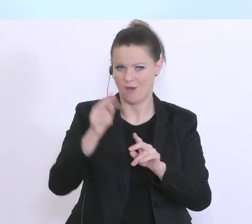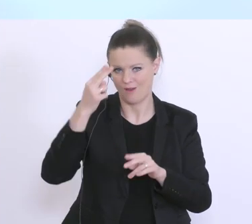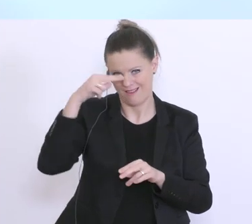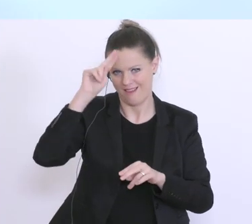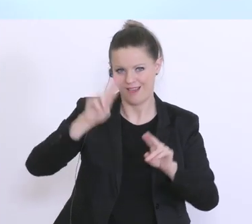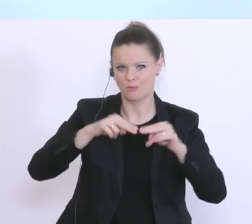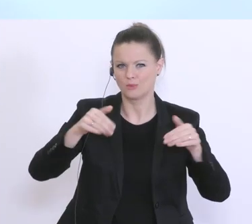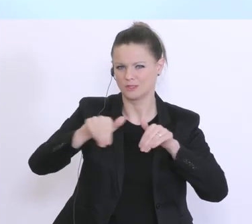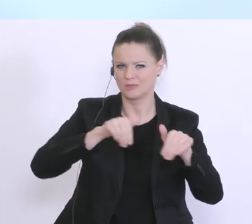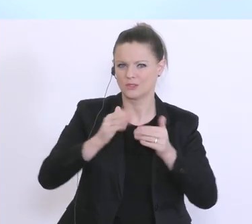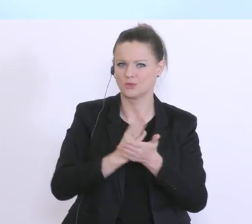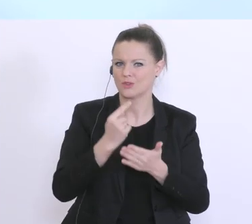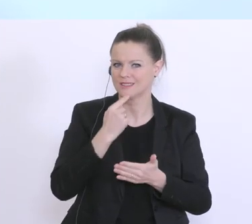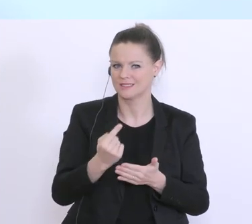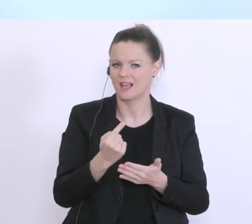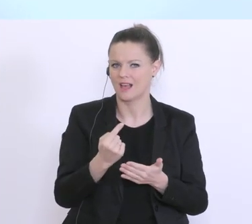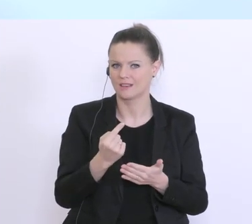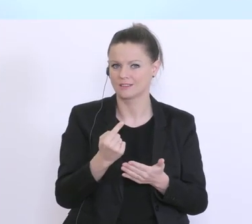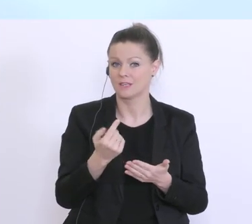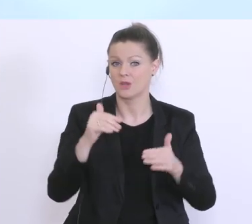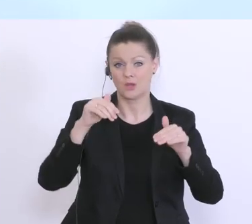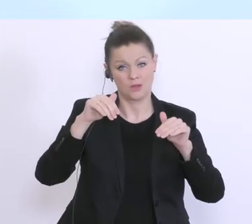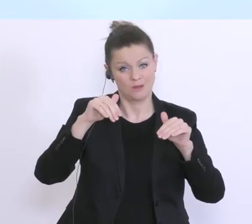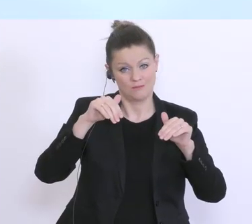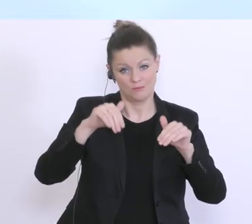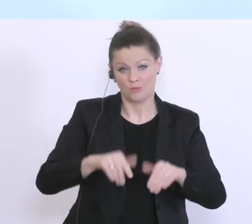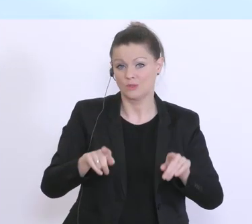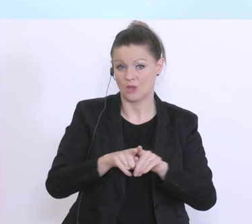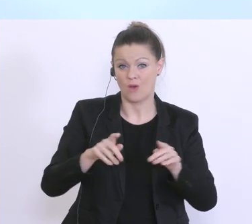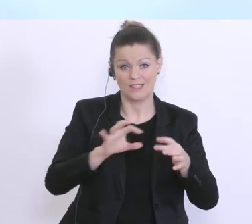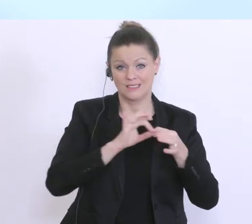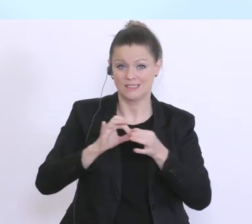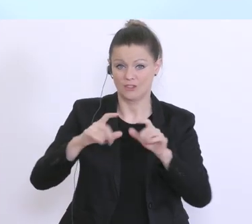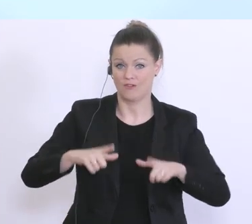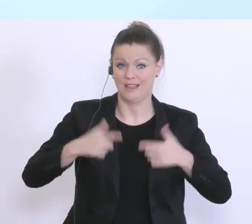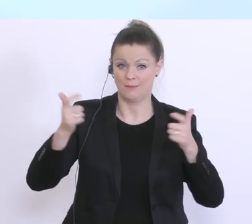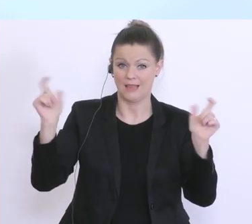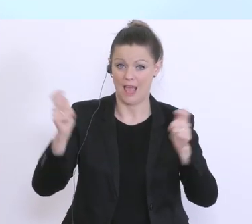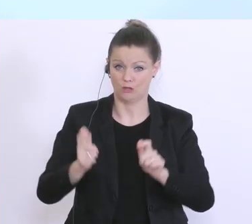gesagt hat, einher mit den Einschränkungen in unserem gesellschaftlichen Leben, ist aber auch,